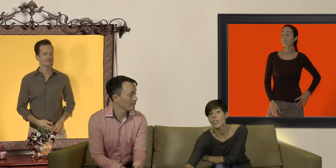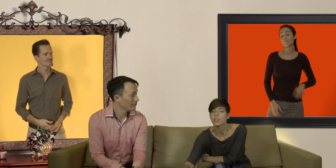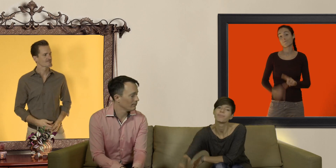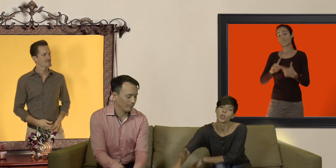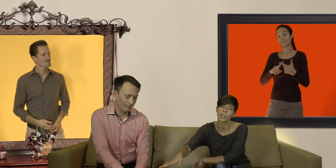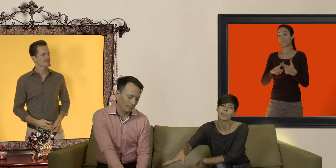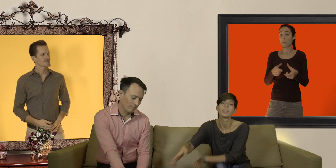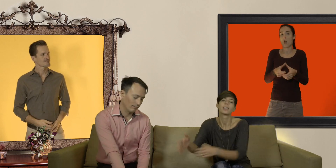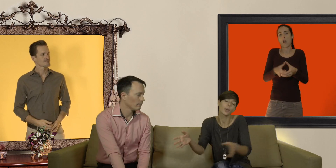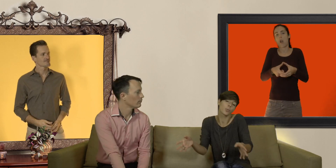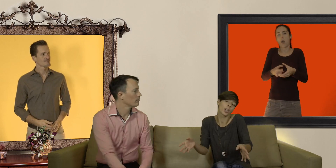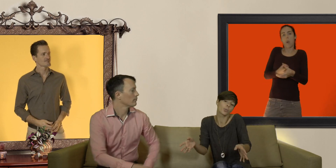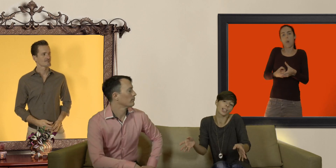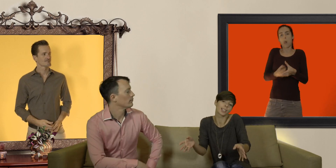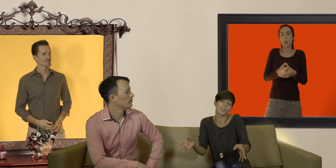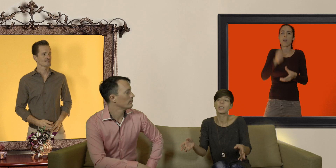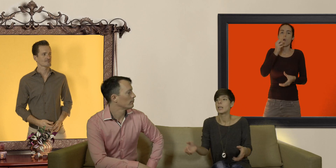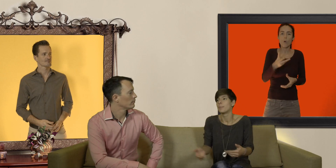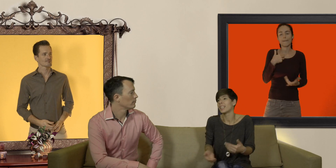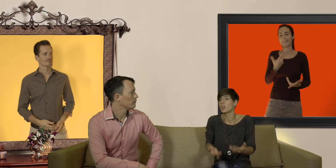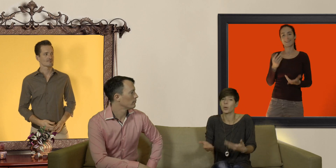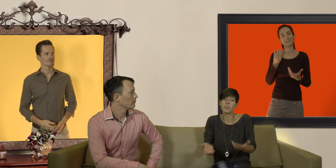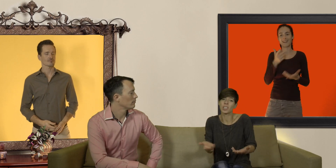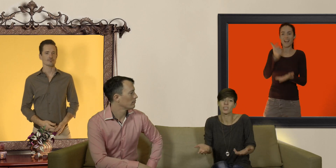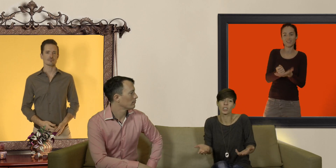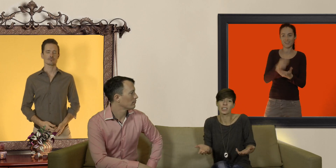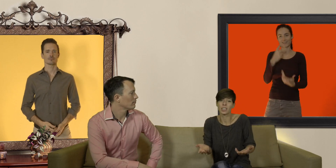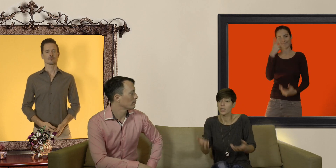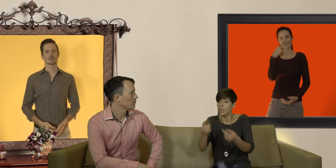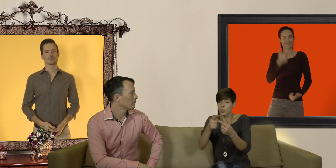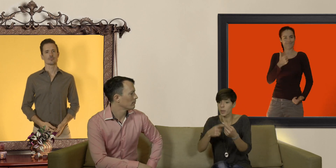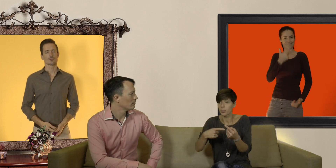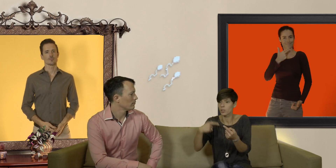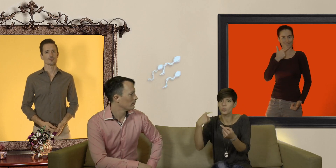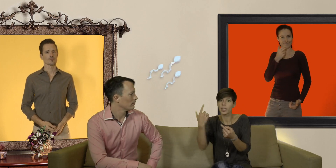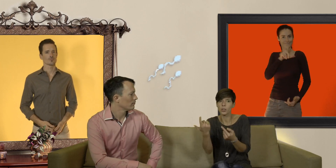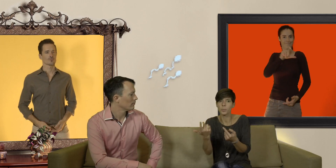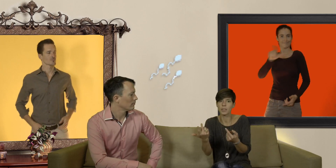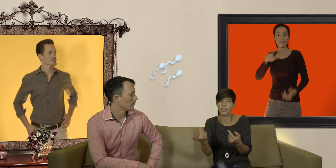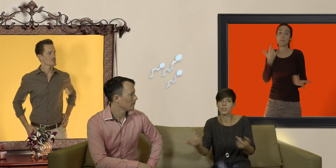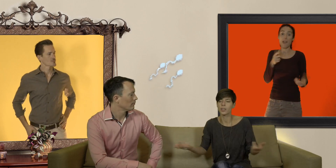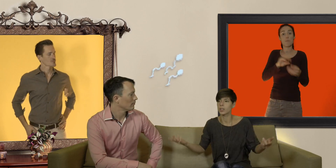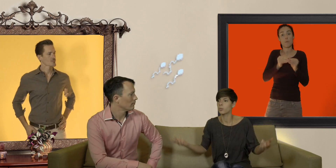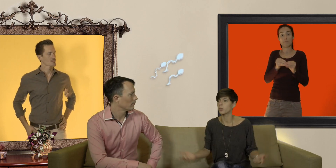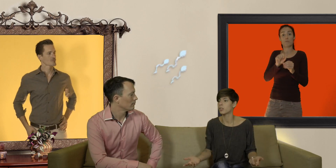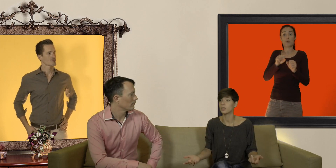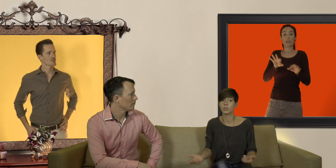ok c'est un peu moins la honte à la caisse mais le problème c'est qu'ils risquent de glisser et le sperme peut s'écouler hors du préservatif avec en conséquence